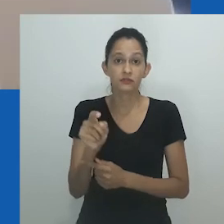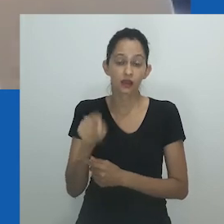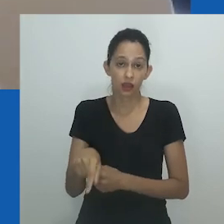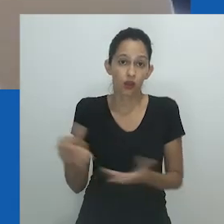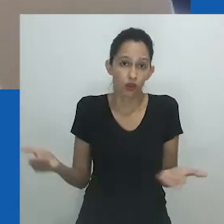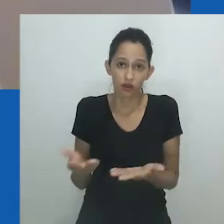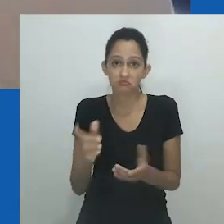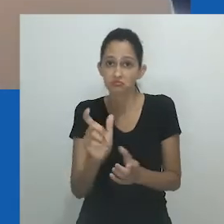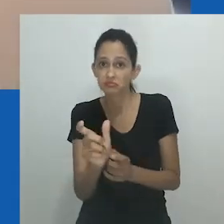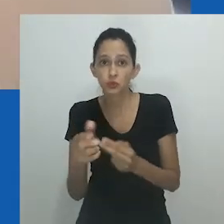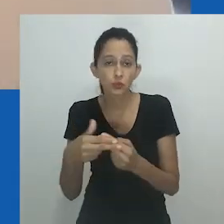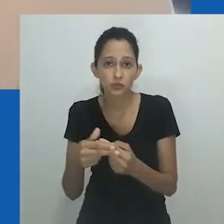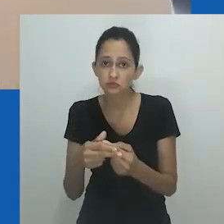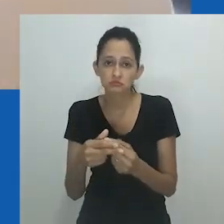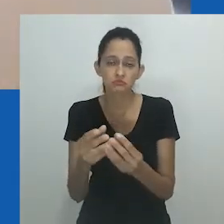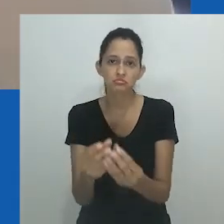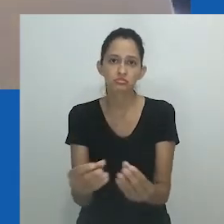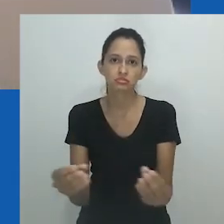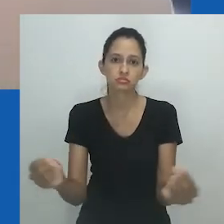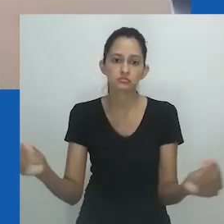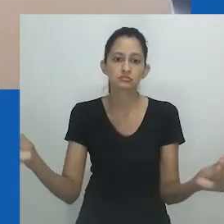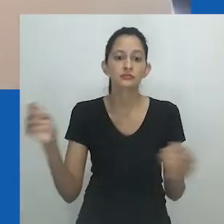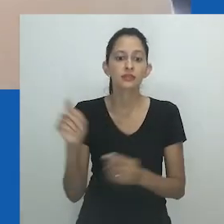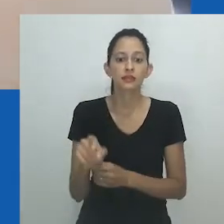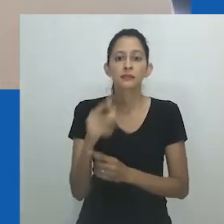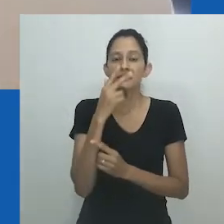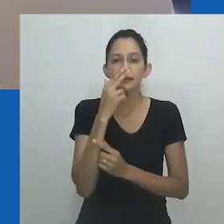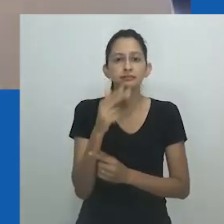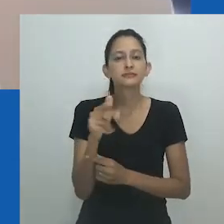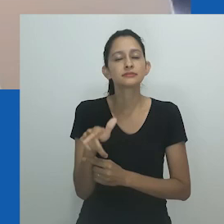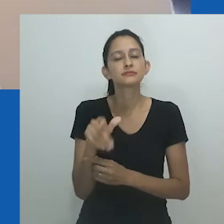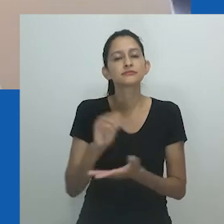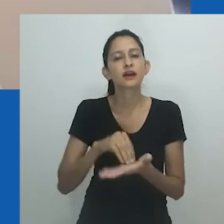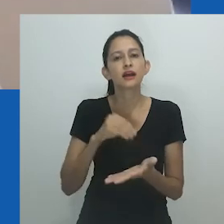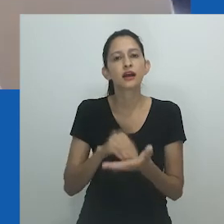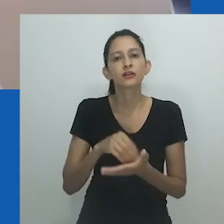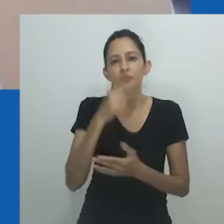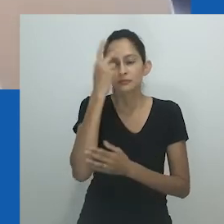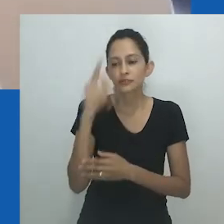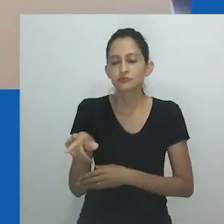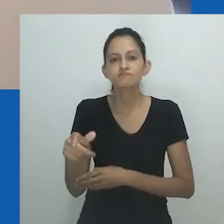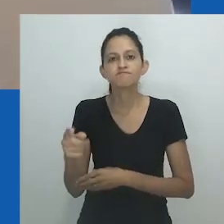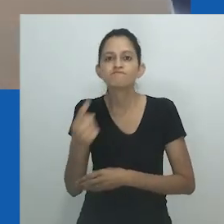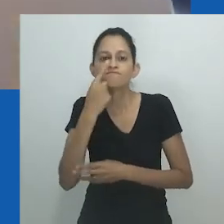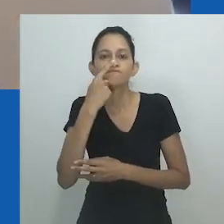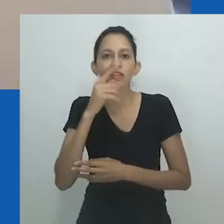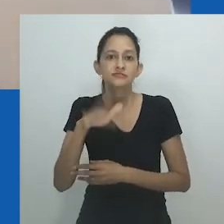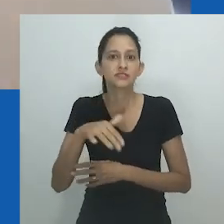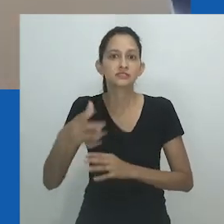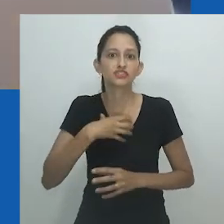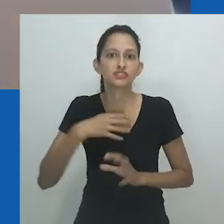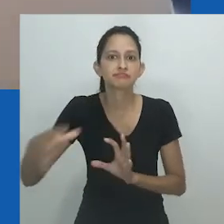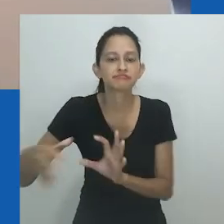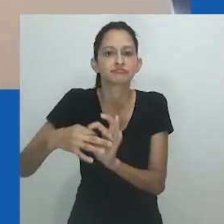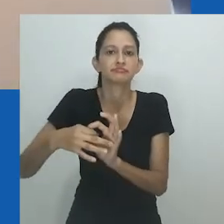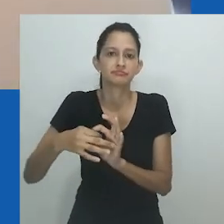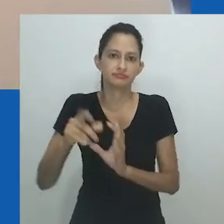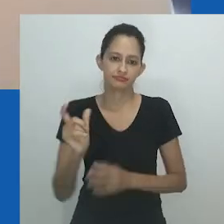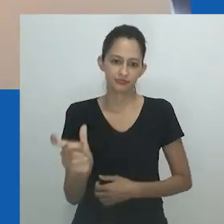Ao invés disso, nos encontramos refletidos em termos emprestados, em línguas ocidentais e em relações de gênero que embalaram nossa existência em dicotomias.